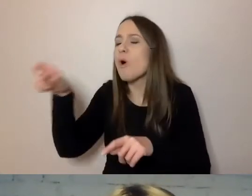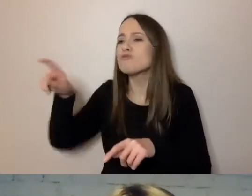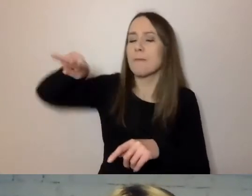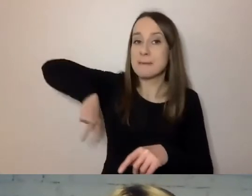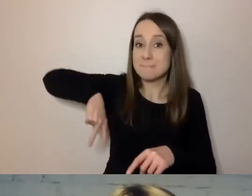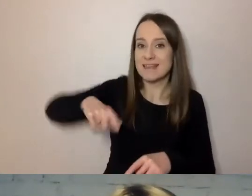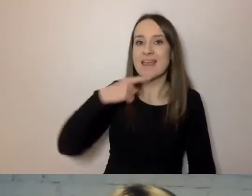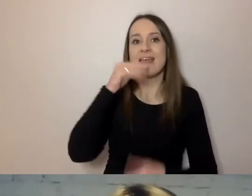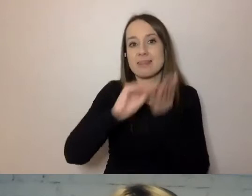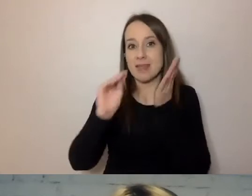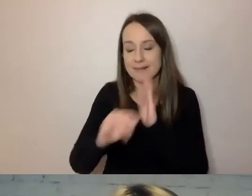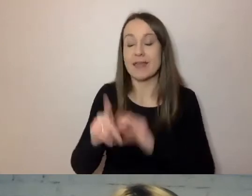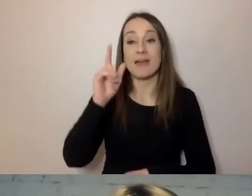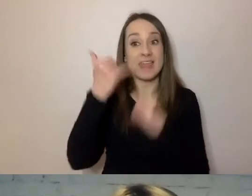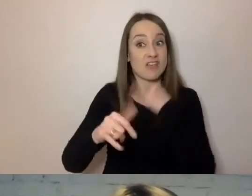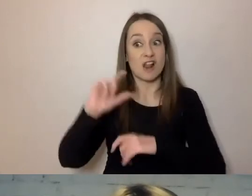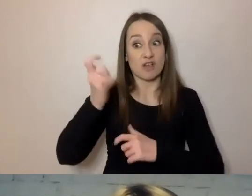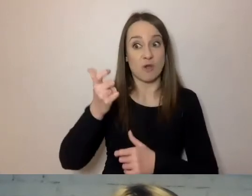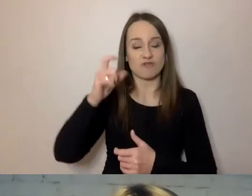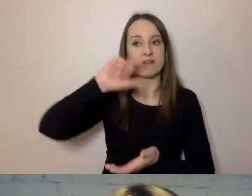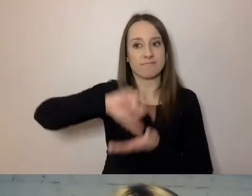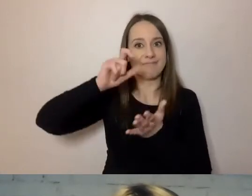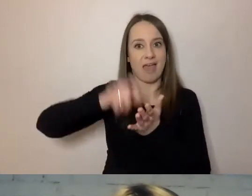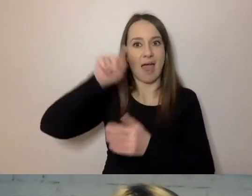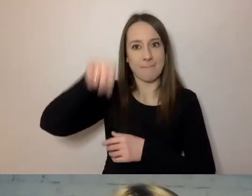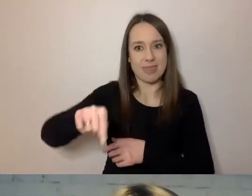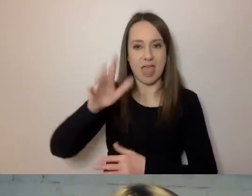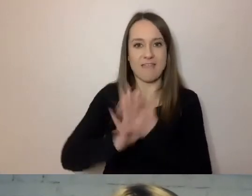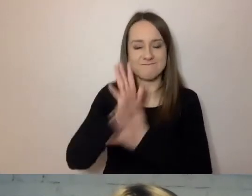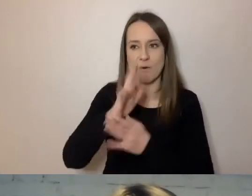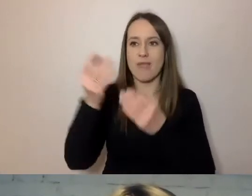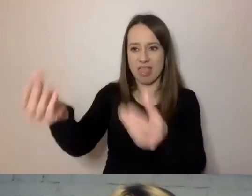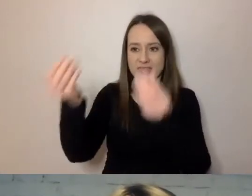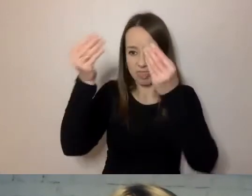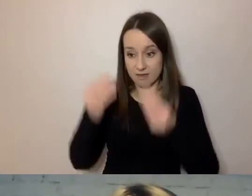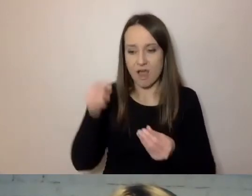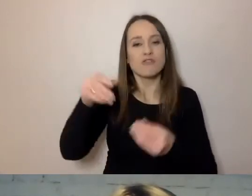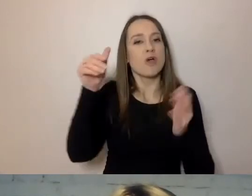jeśli coś trafia do tego gabinetu wojennego, to ma być napisane krótko, syntetycznie, w punktach.